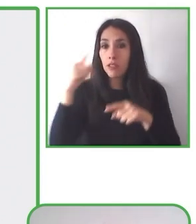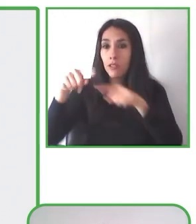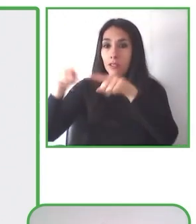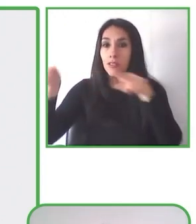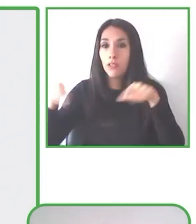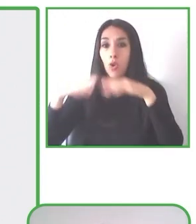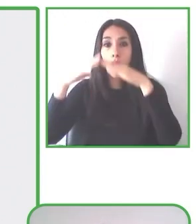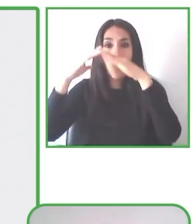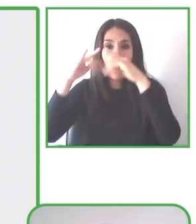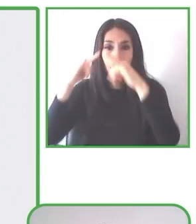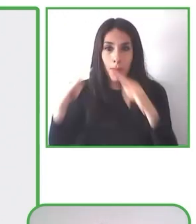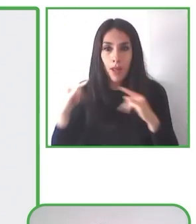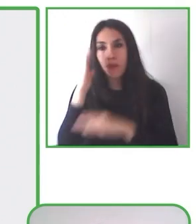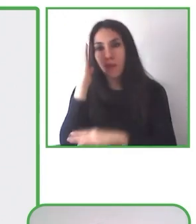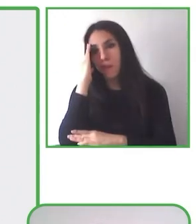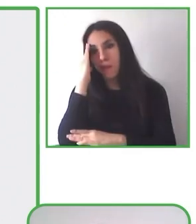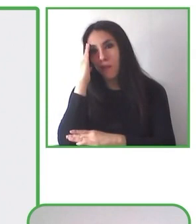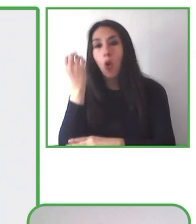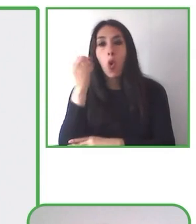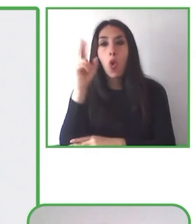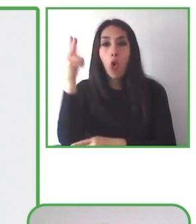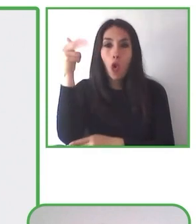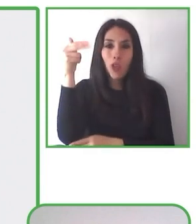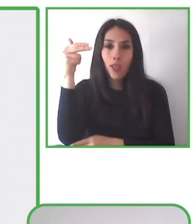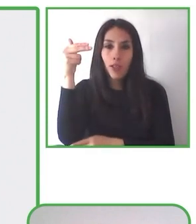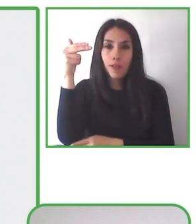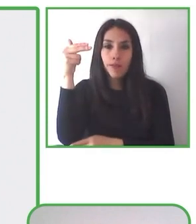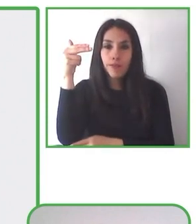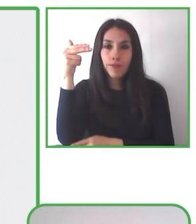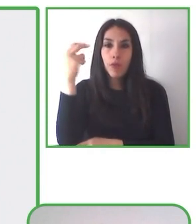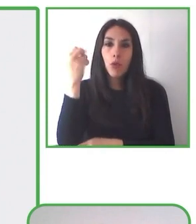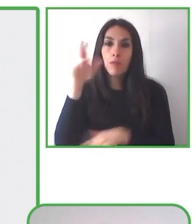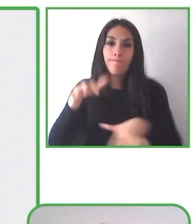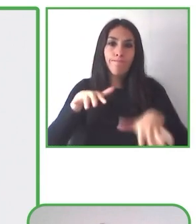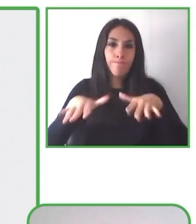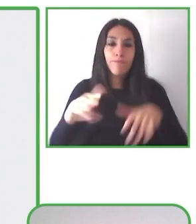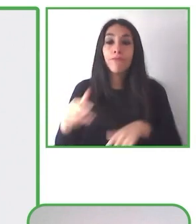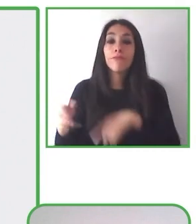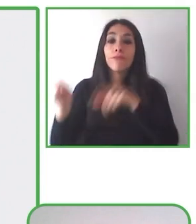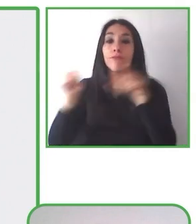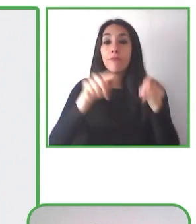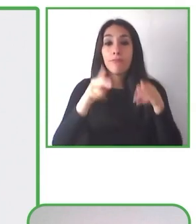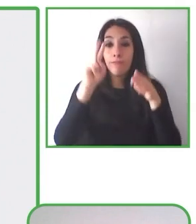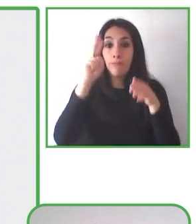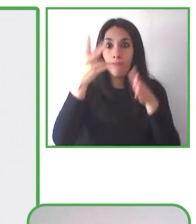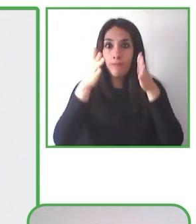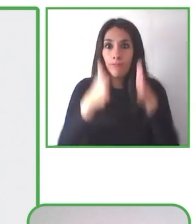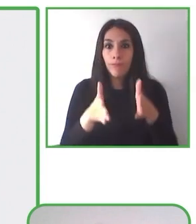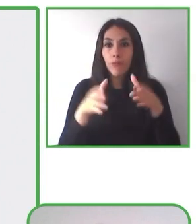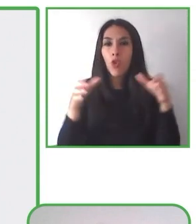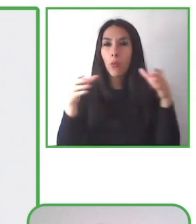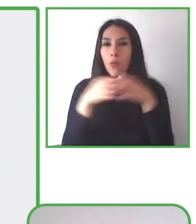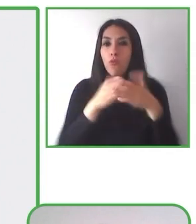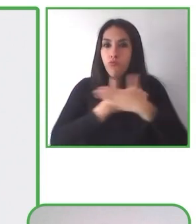Senderismo sin Límites es una experiencia de turismo en la naturaleza, en sillas adaptadas